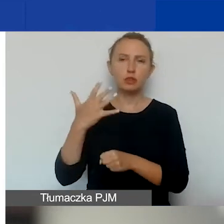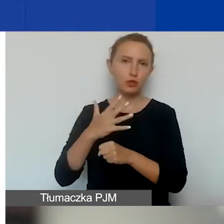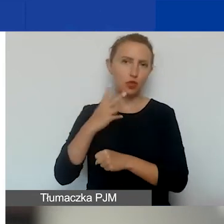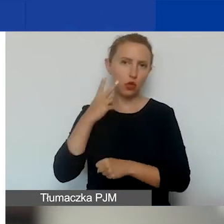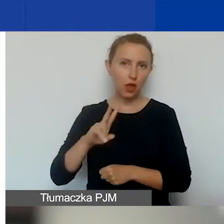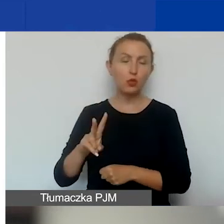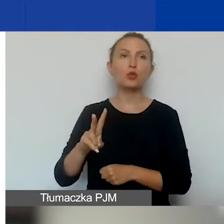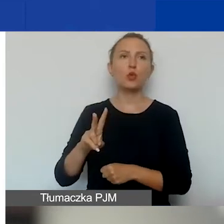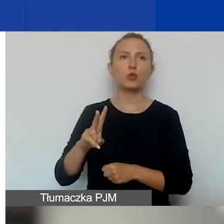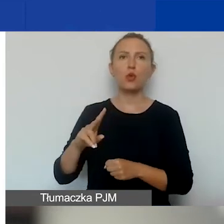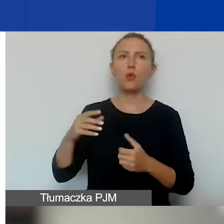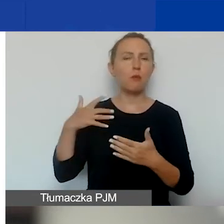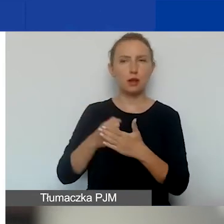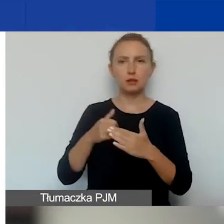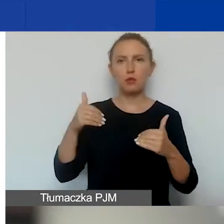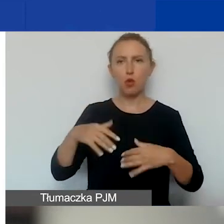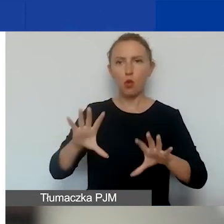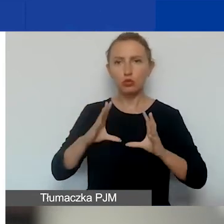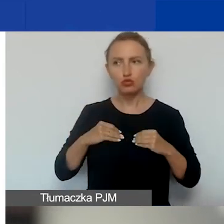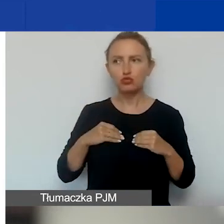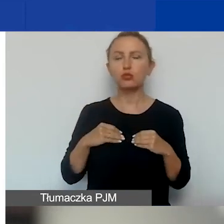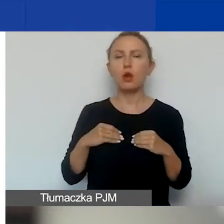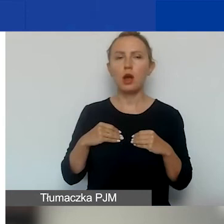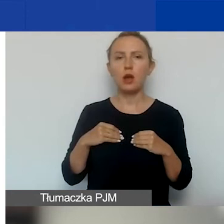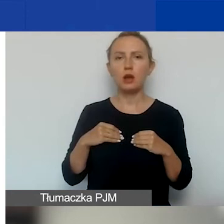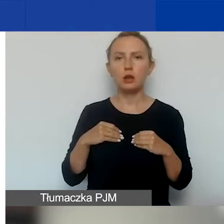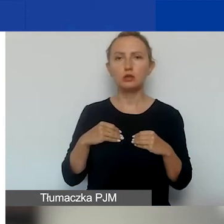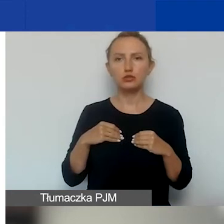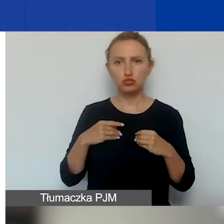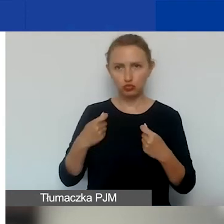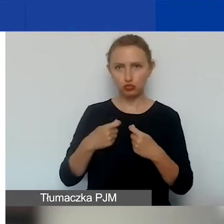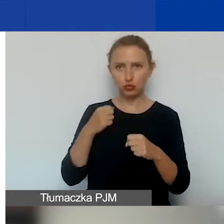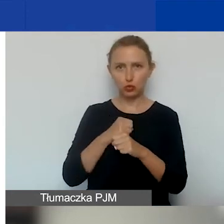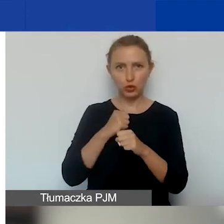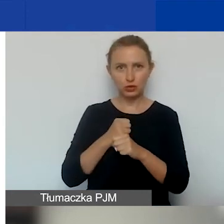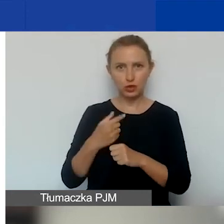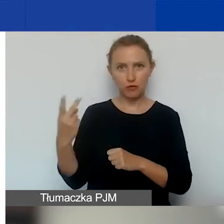Czyli tyle maksymalnie można uzyskać na współpracę dwustronną.